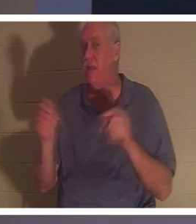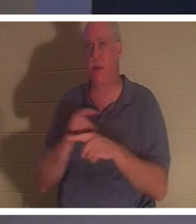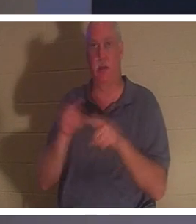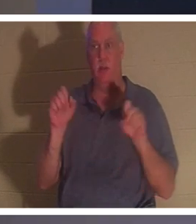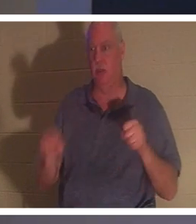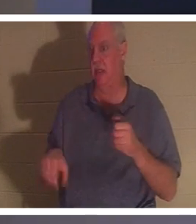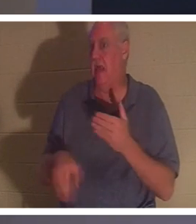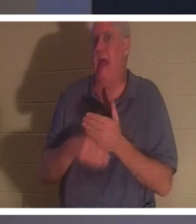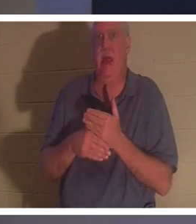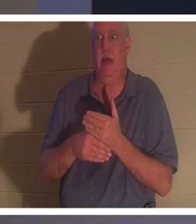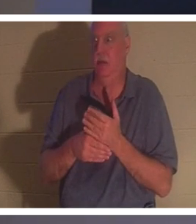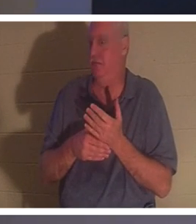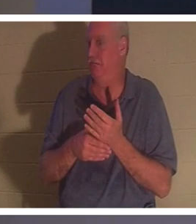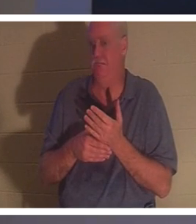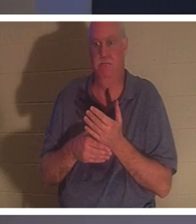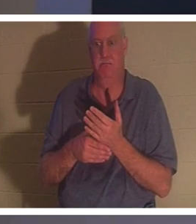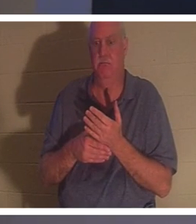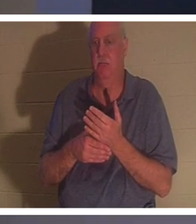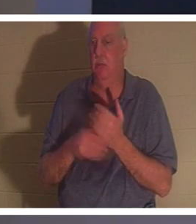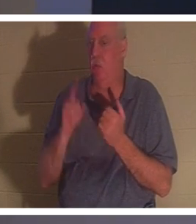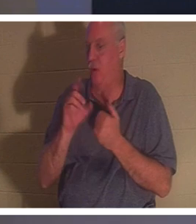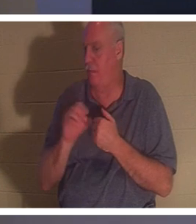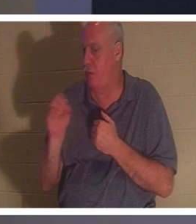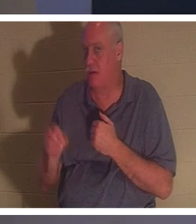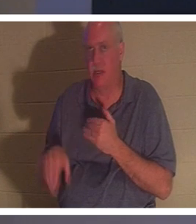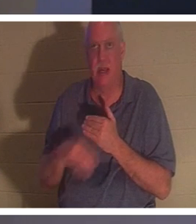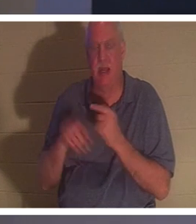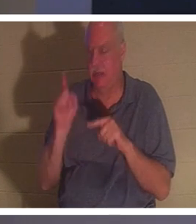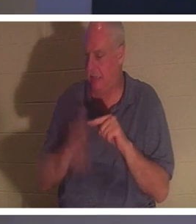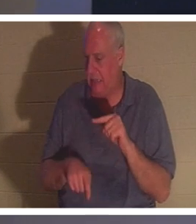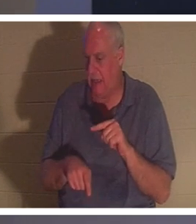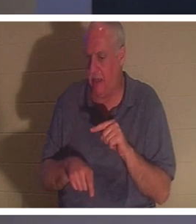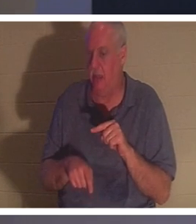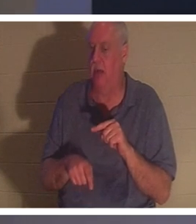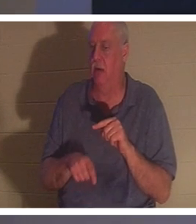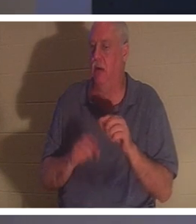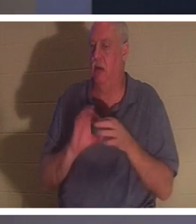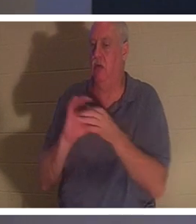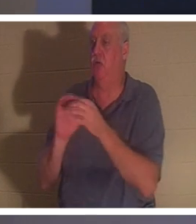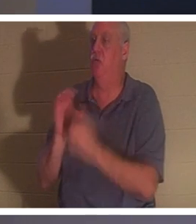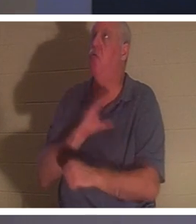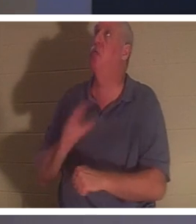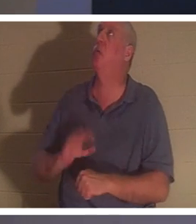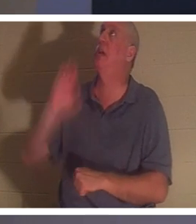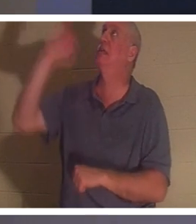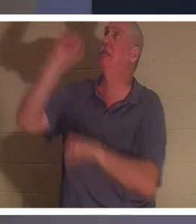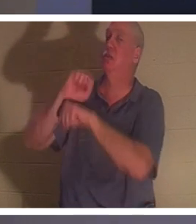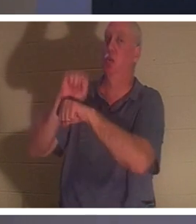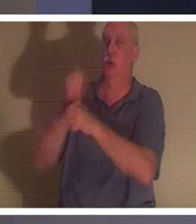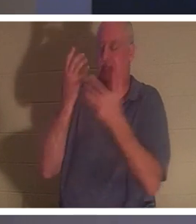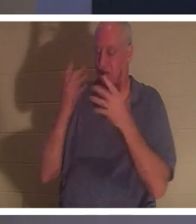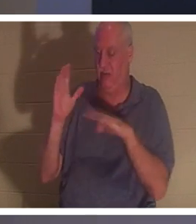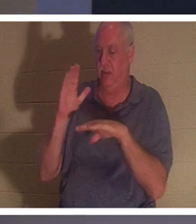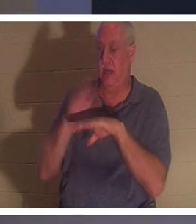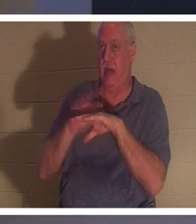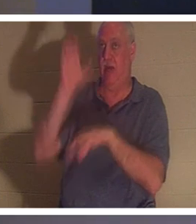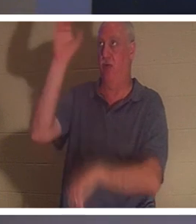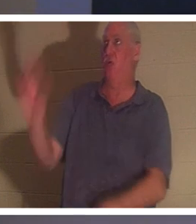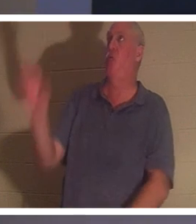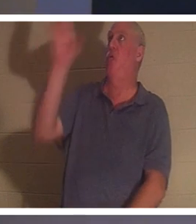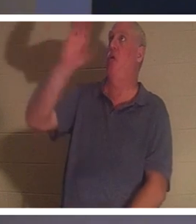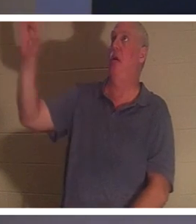! Es gibt kein 1 %, das Sie zum vollendeten Werk Christi am Kreuz hinzufügen können. Er ist buchstäblich